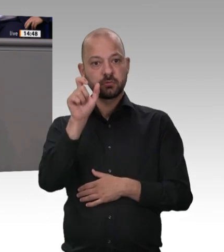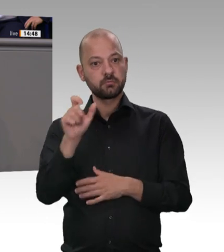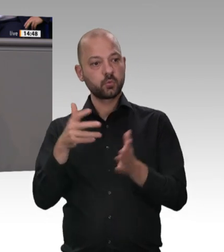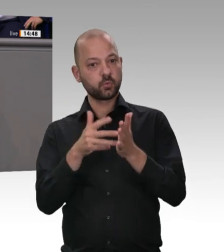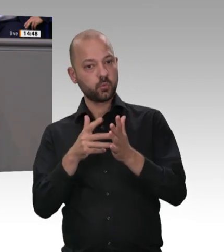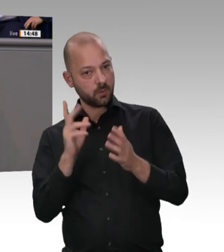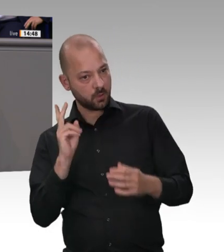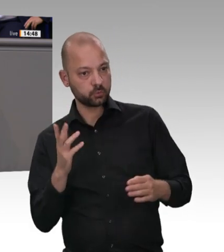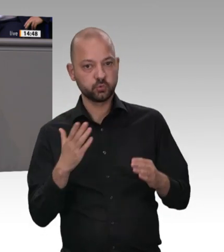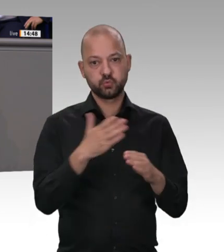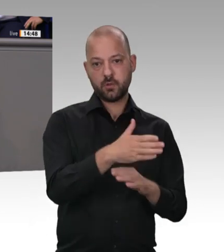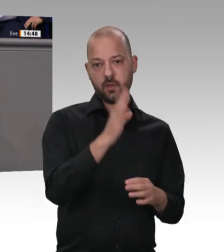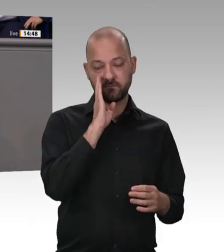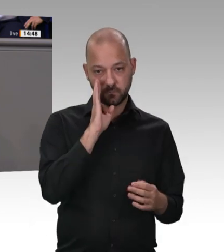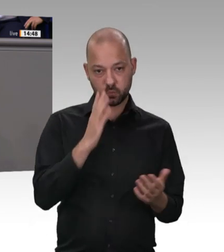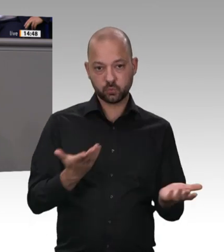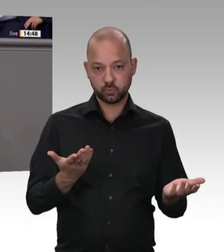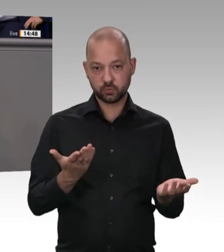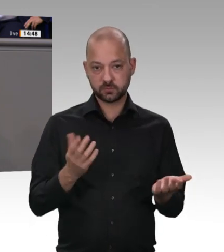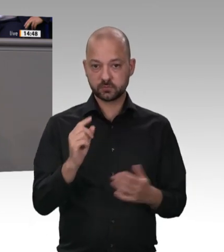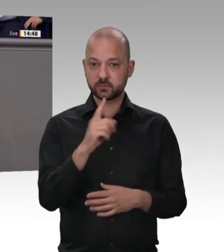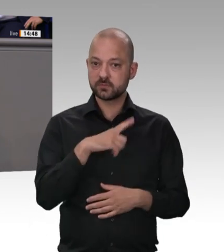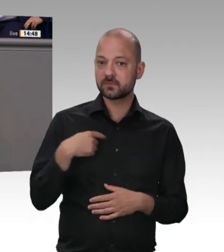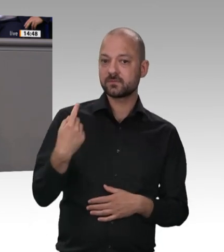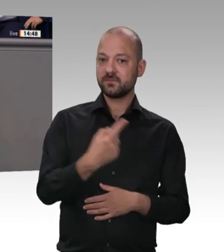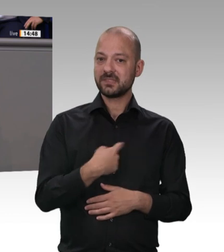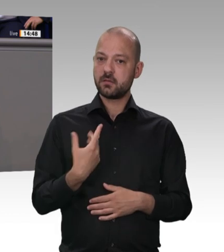unterlaufen werden kann. Was man der Bundesregierung aber zugutehalten muss, ist, dass sie es